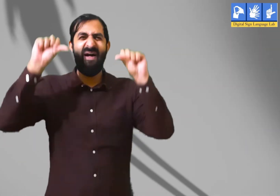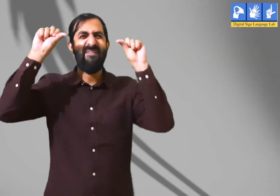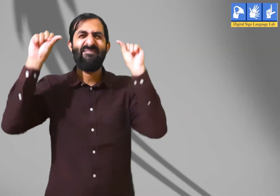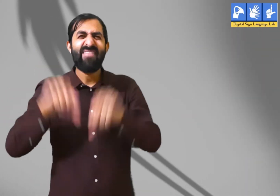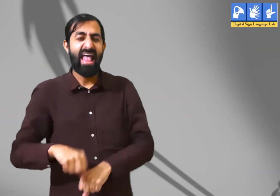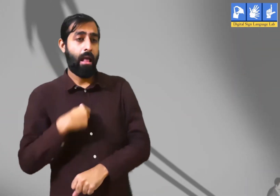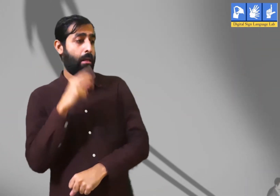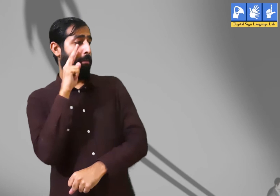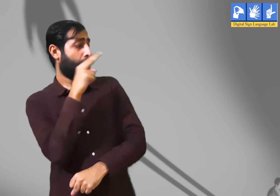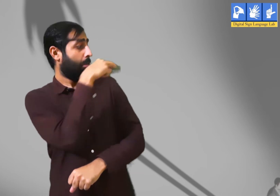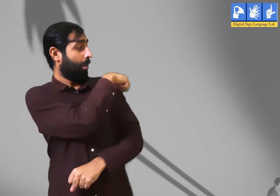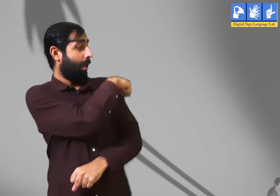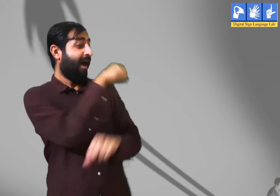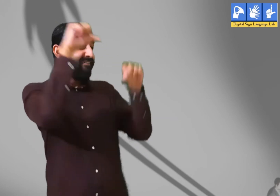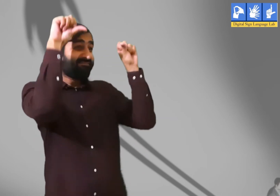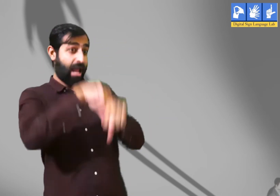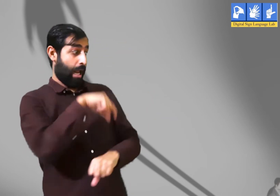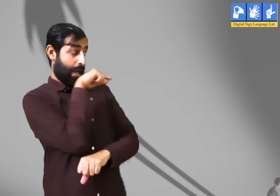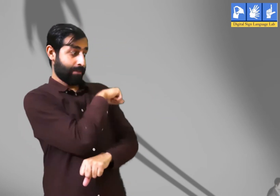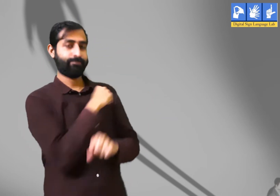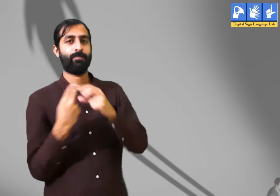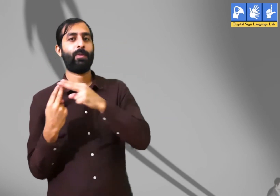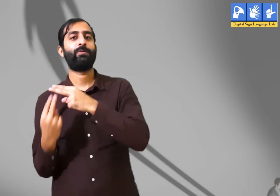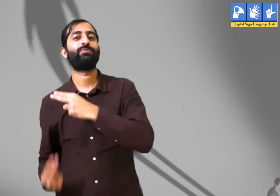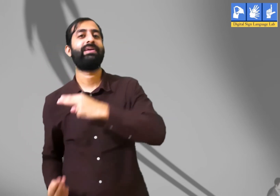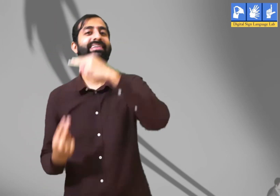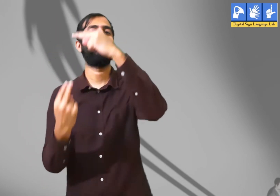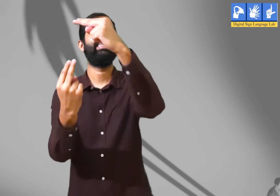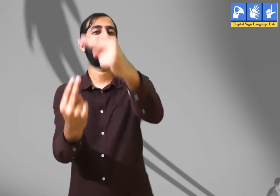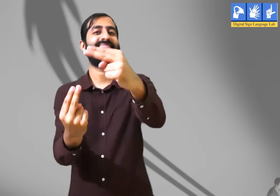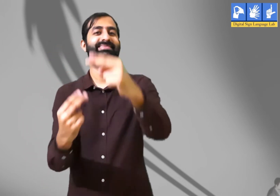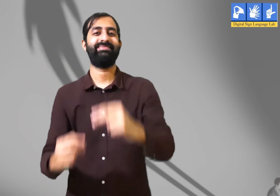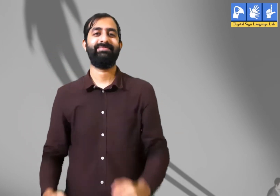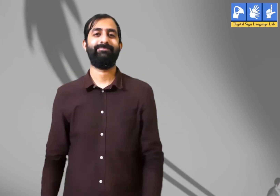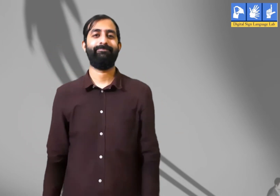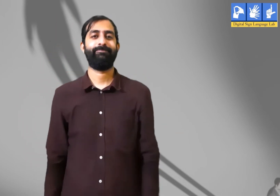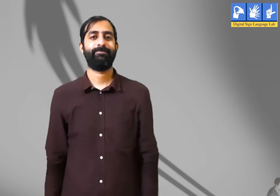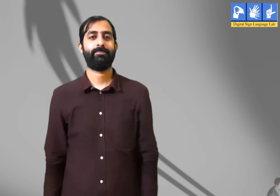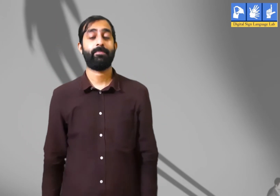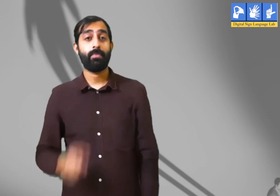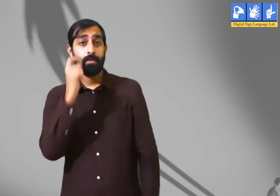नहीं। छाया को न हम छू सकते हैं और न पकड़ सकते हैं । यह कविता इसके बारे में हैं ।